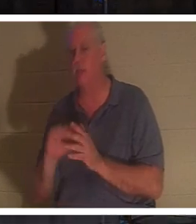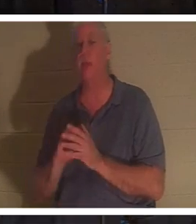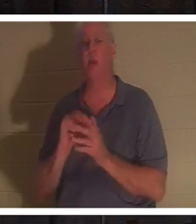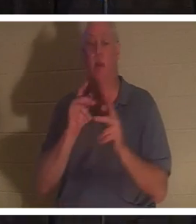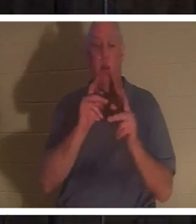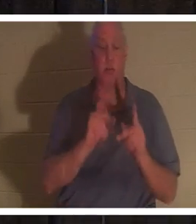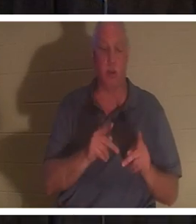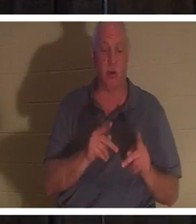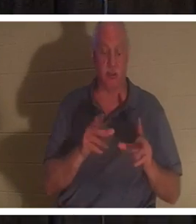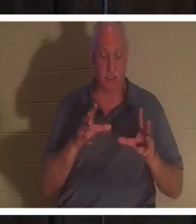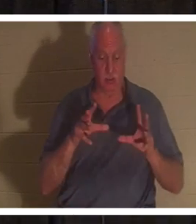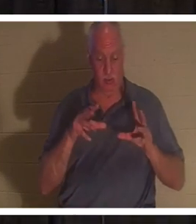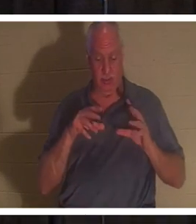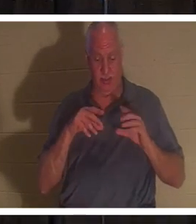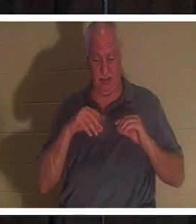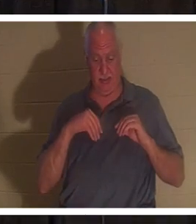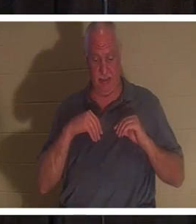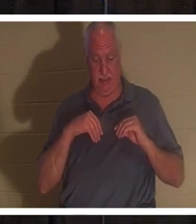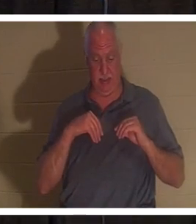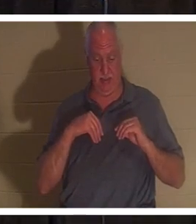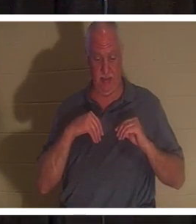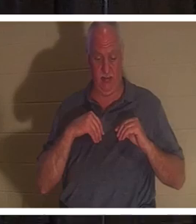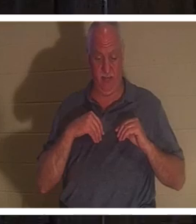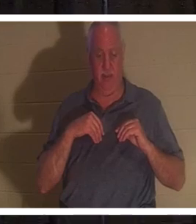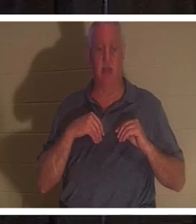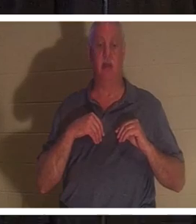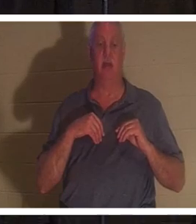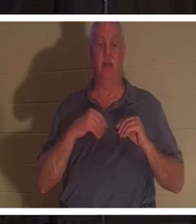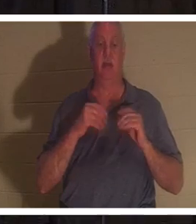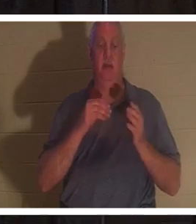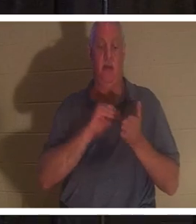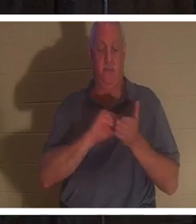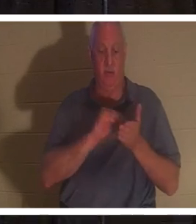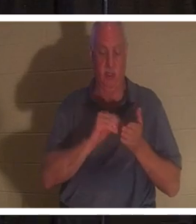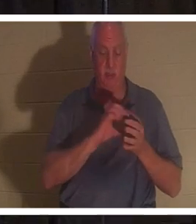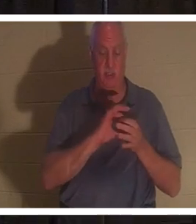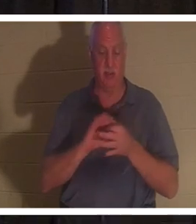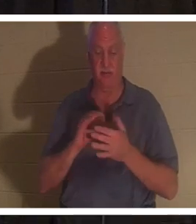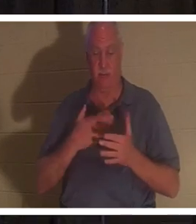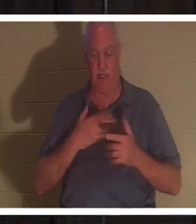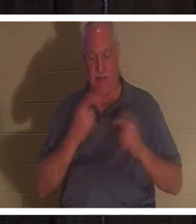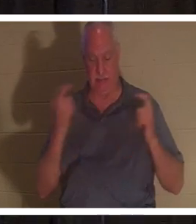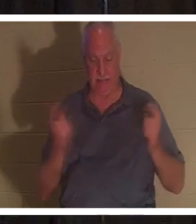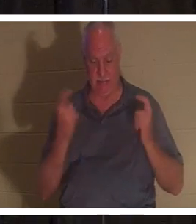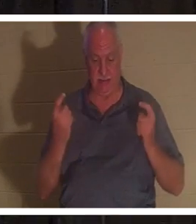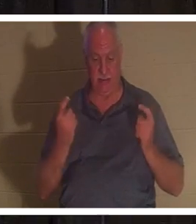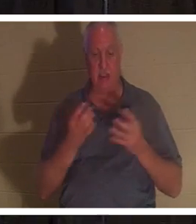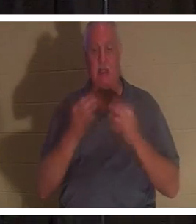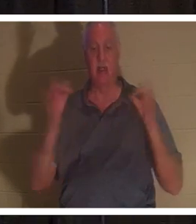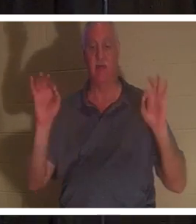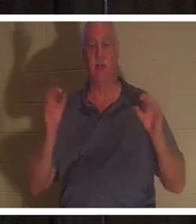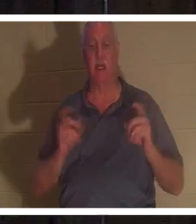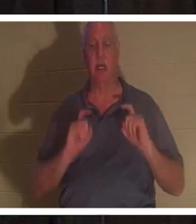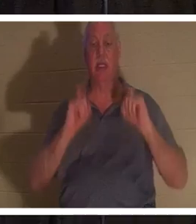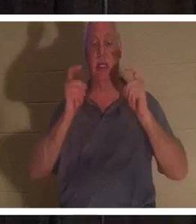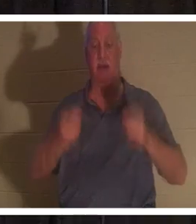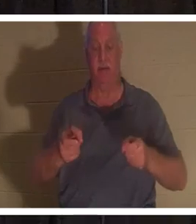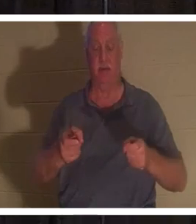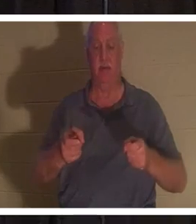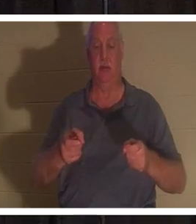主イエスから無償で与えられた罪の赦しを受けた 人です